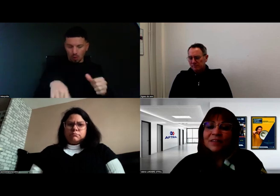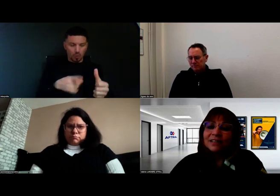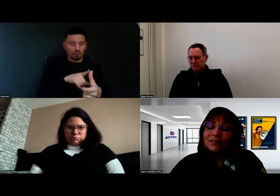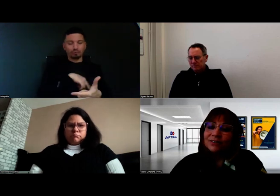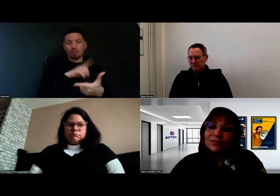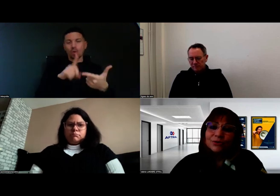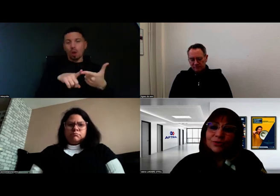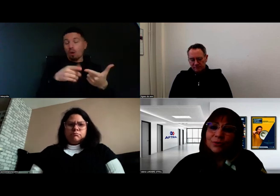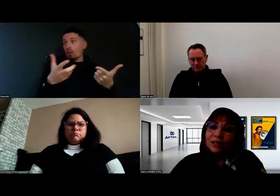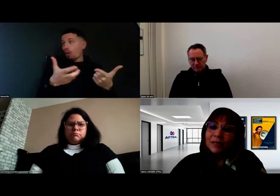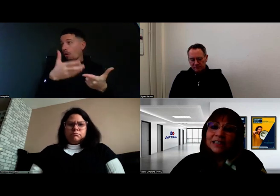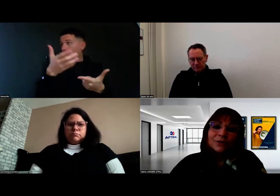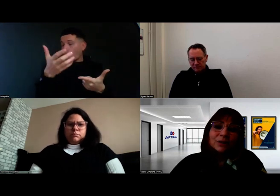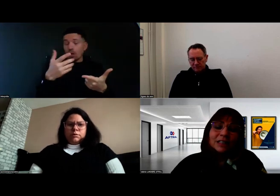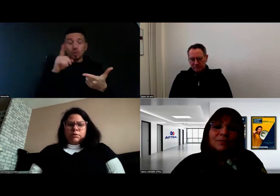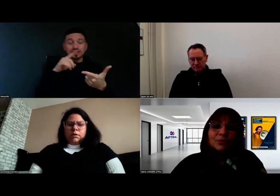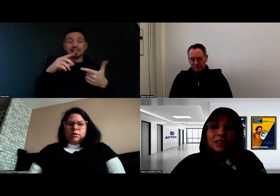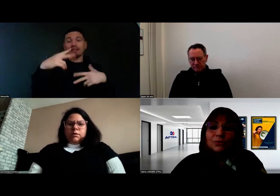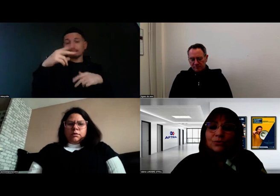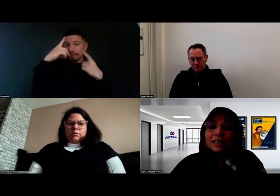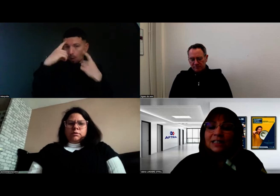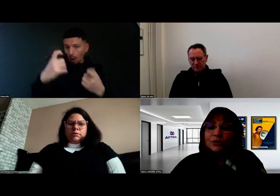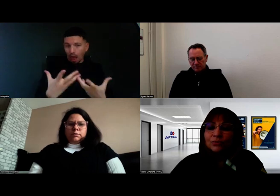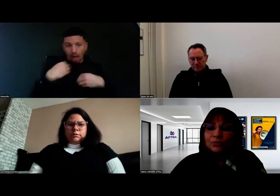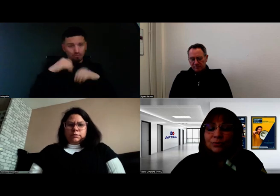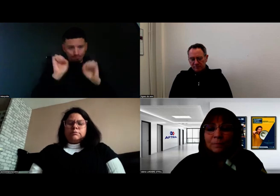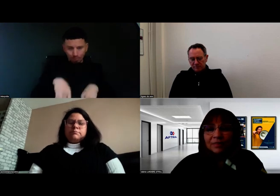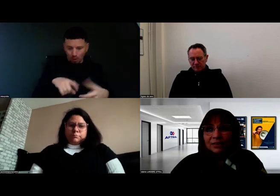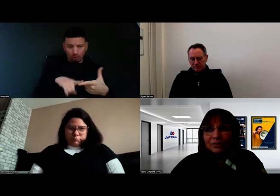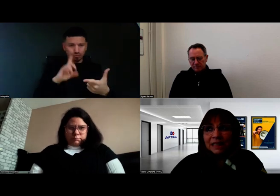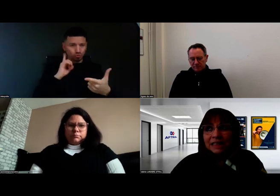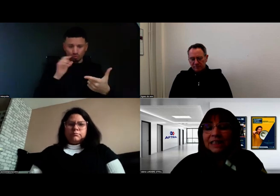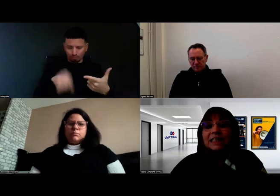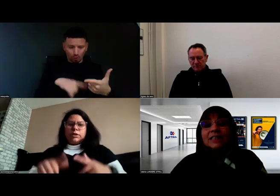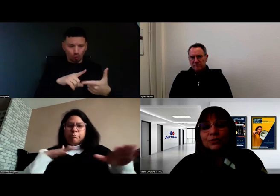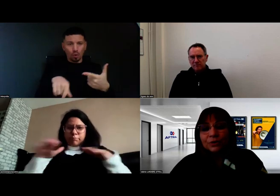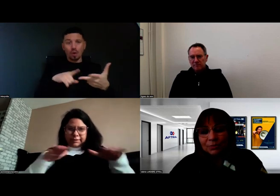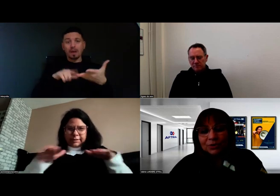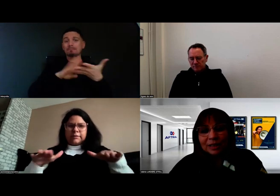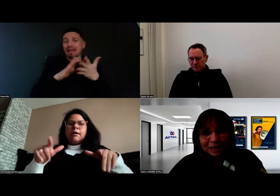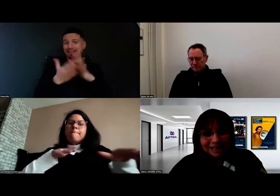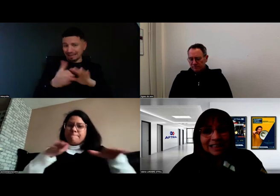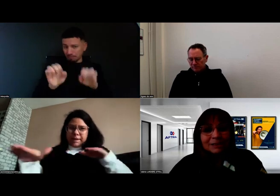la partie théorique, mais aussi toutes les actions pratiques, et notamment dans la pratique...